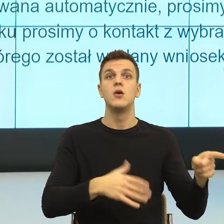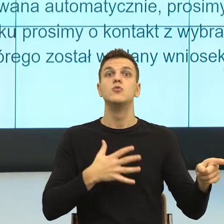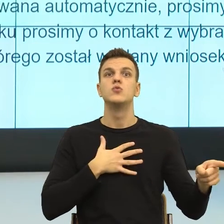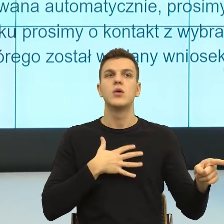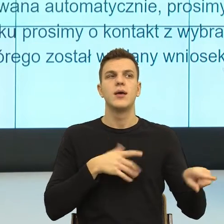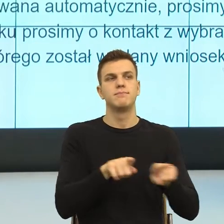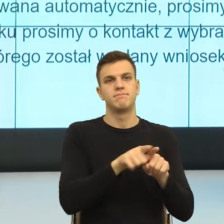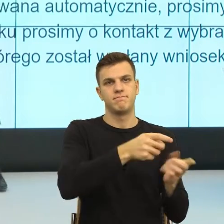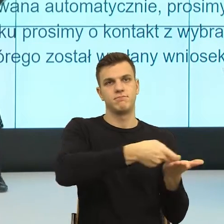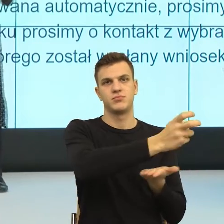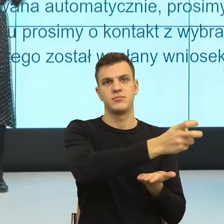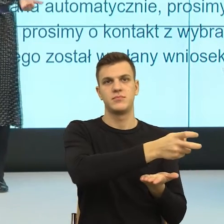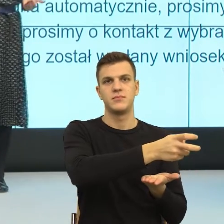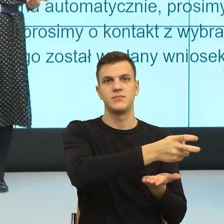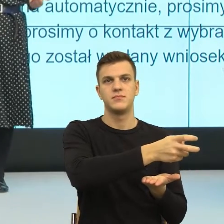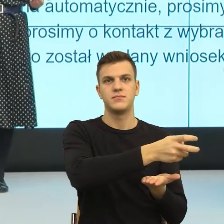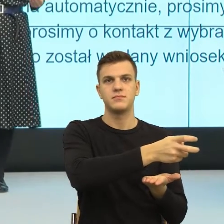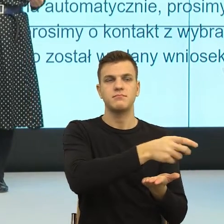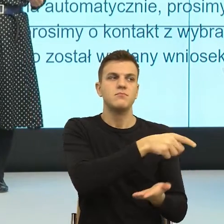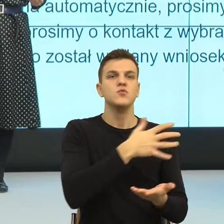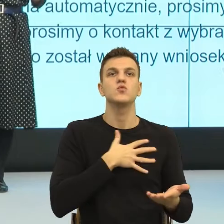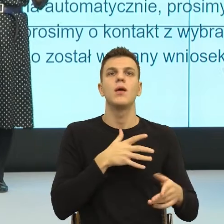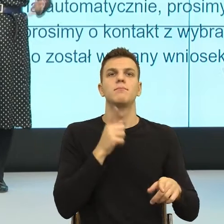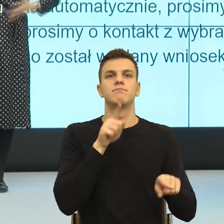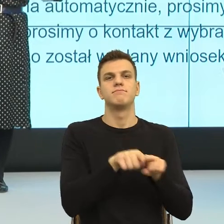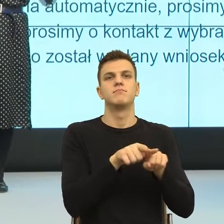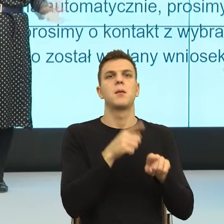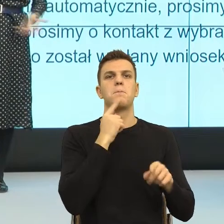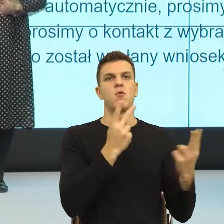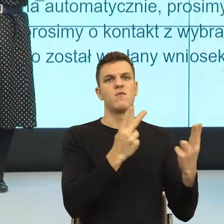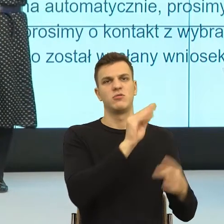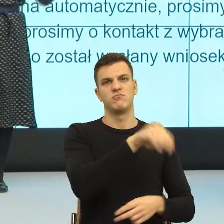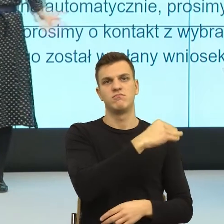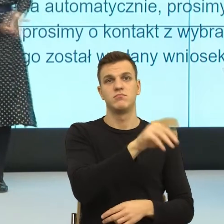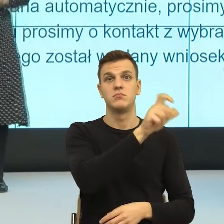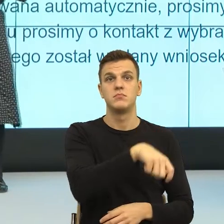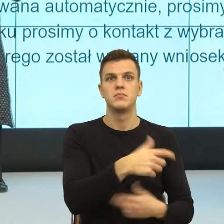Skargi pisze osoba, która się czuje nieważna. Dlatego, że oficjalna skarga, czy obsmarowanie w internecie